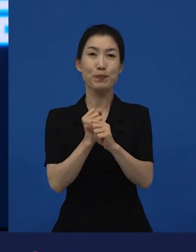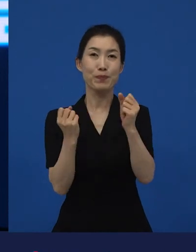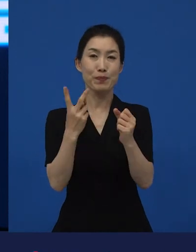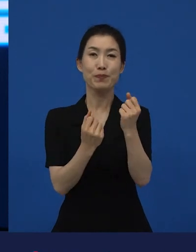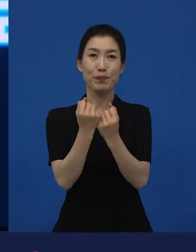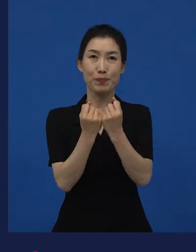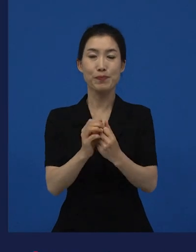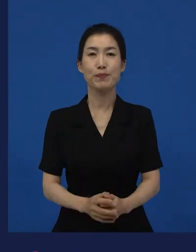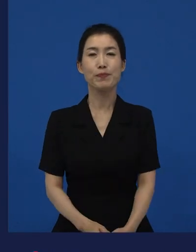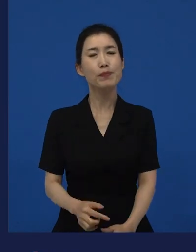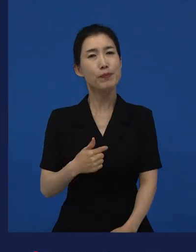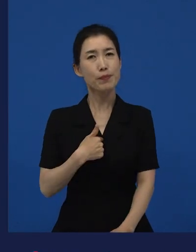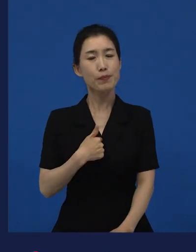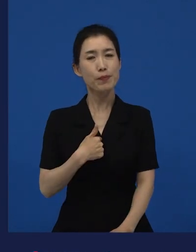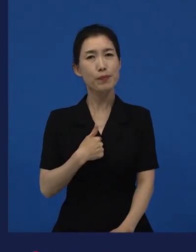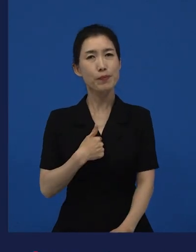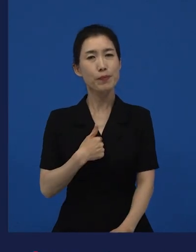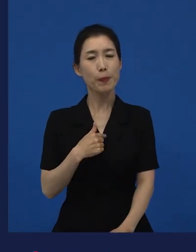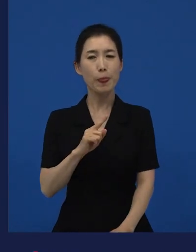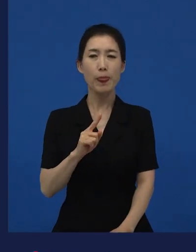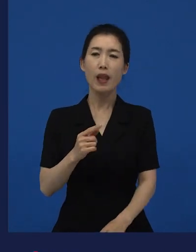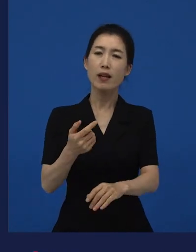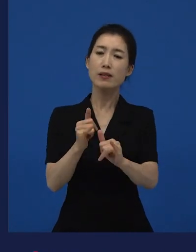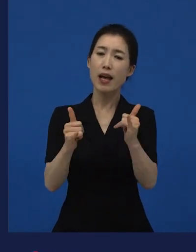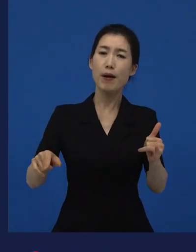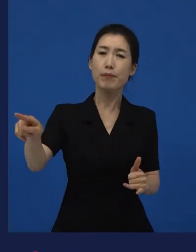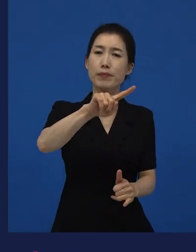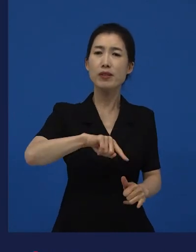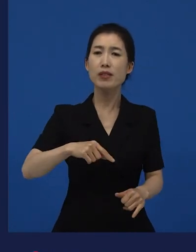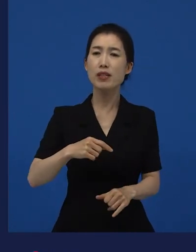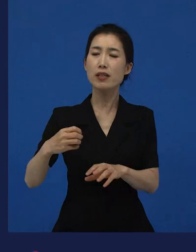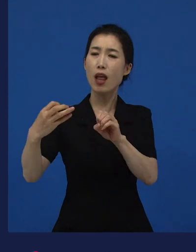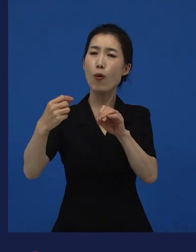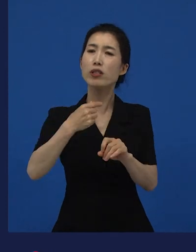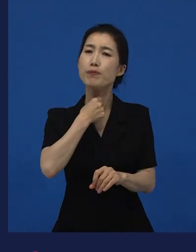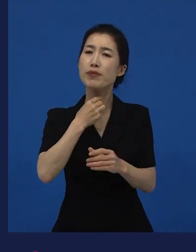내가 사람들이 원하는 이야기가 뭘까?라기보다는